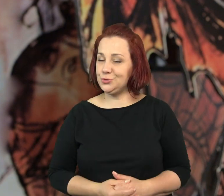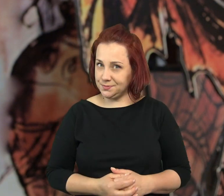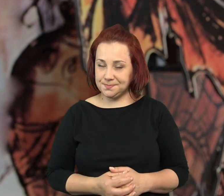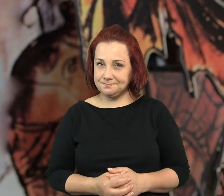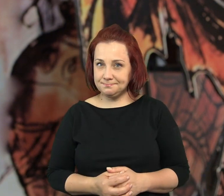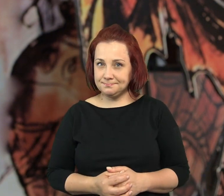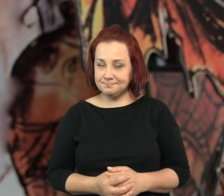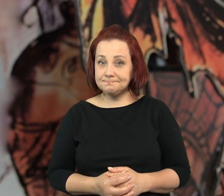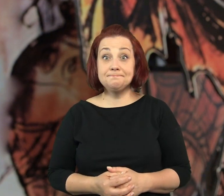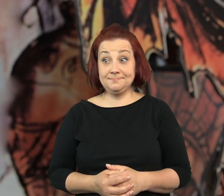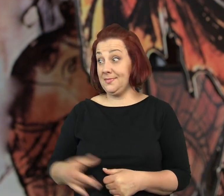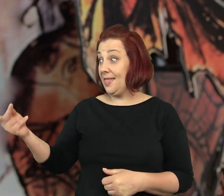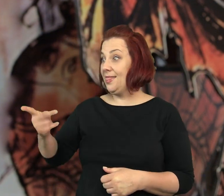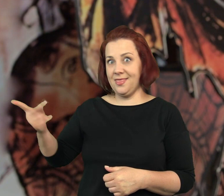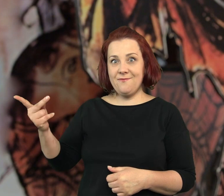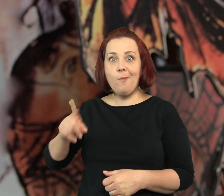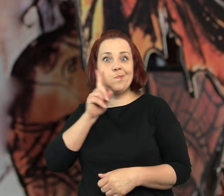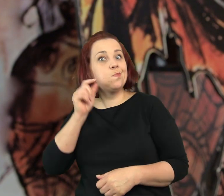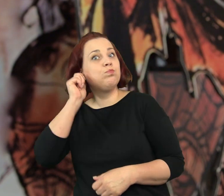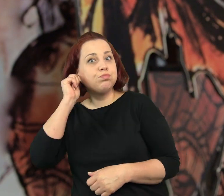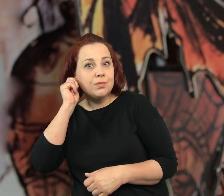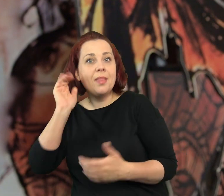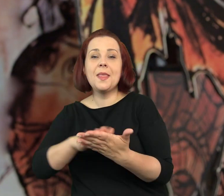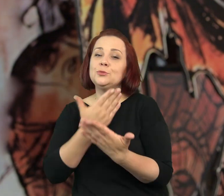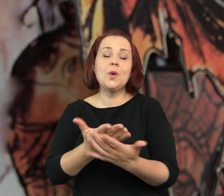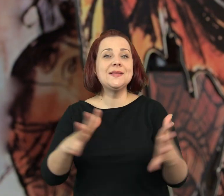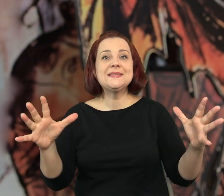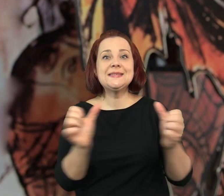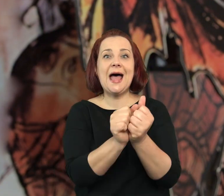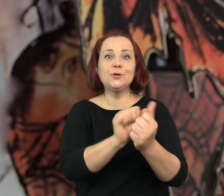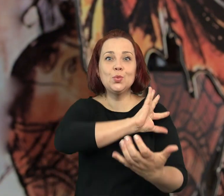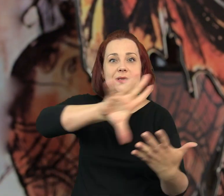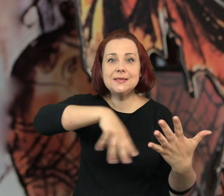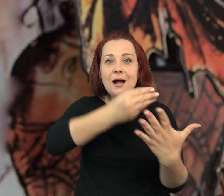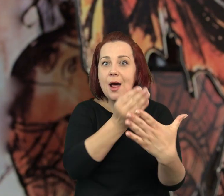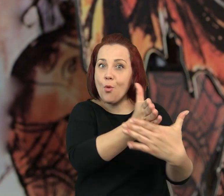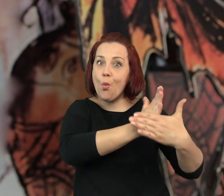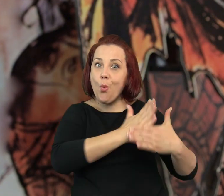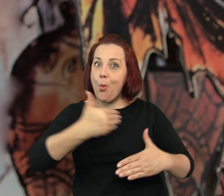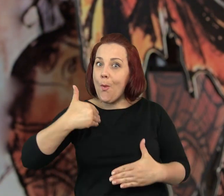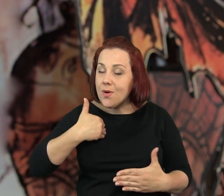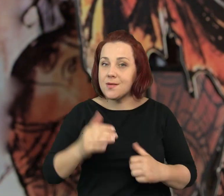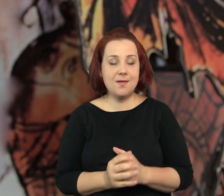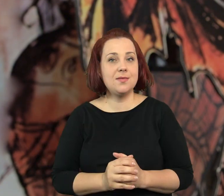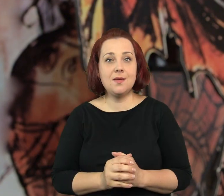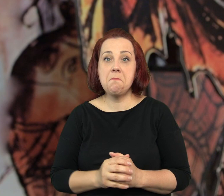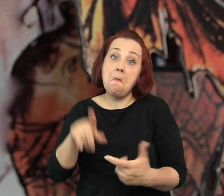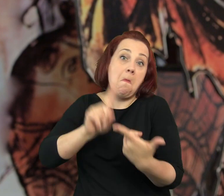Wyobraźcie sobie że, Tuba i Patefon albo znajdują ukryte skarby,